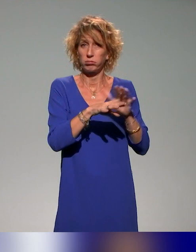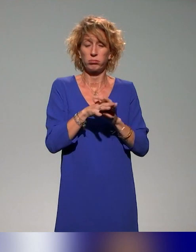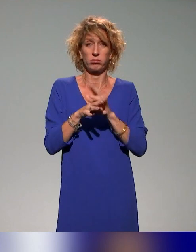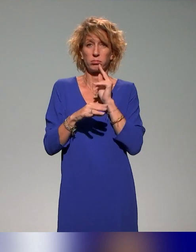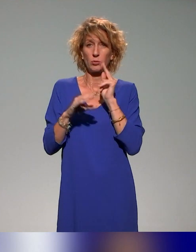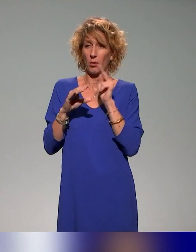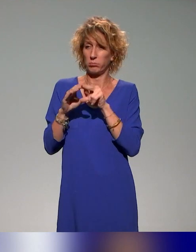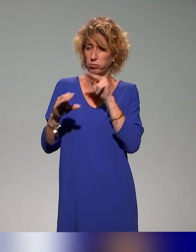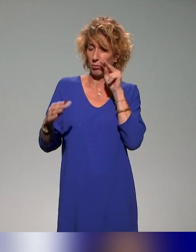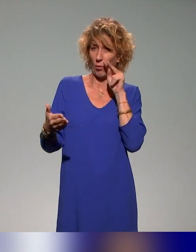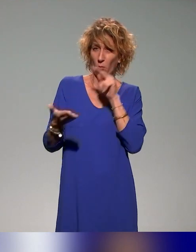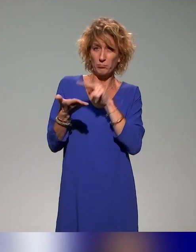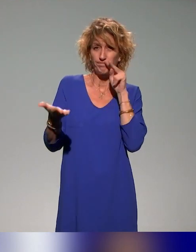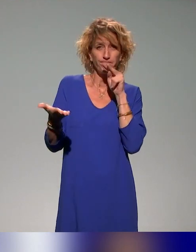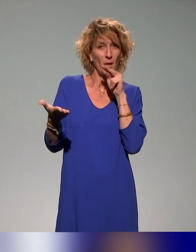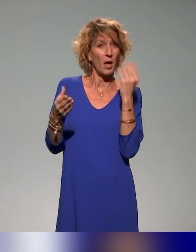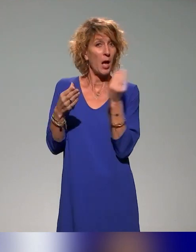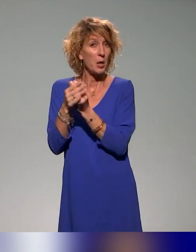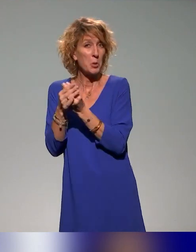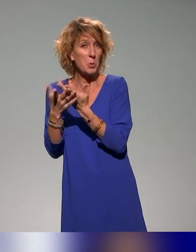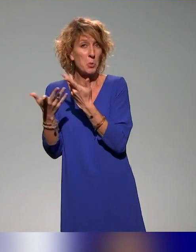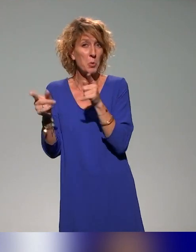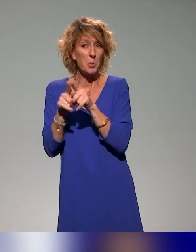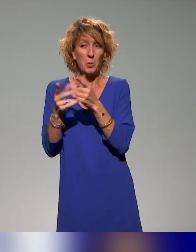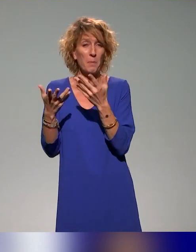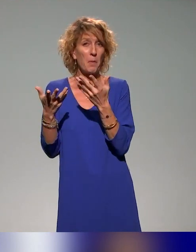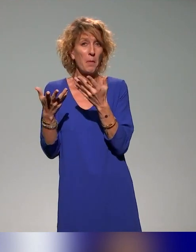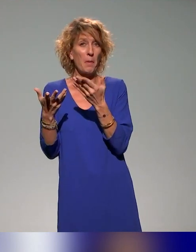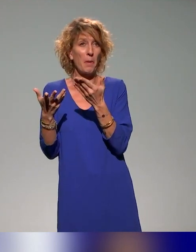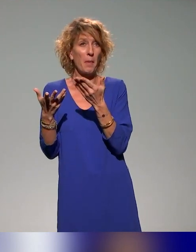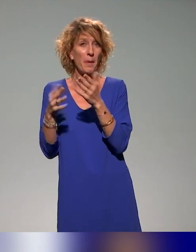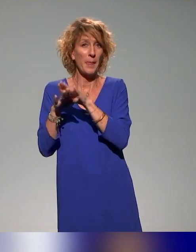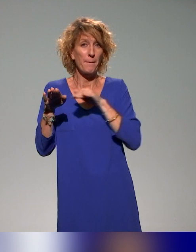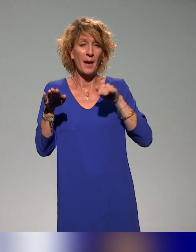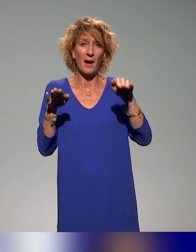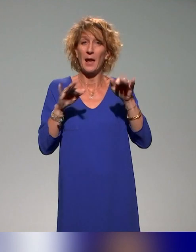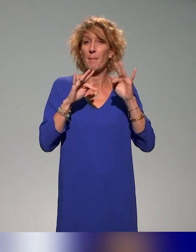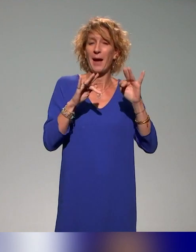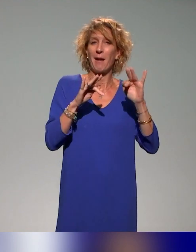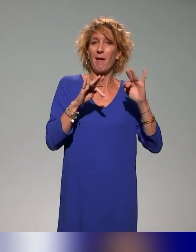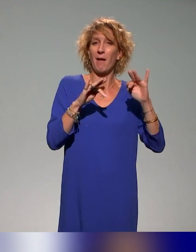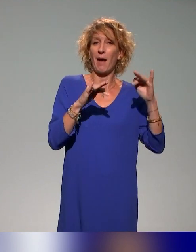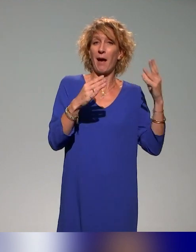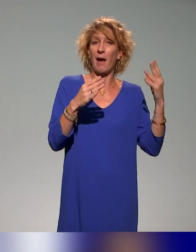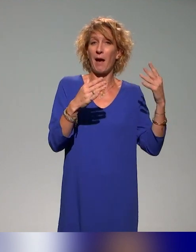qui est présentée comme une approche parallèle à la question de l'intégration ou de l'inclusion des étudiants en situation de handicap